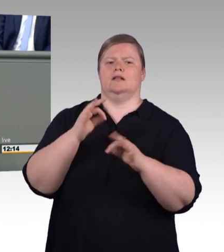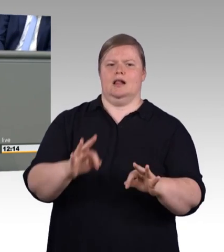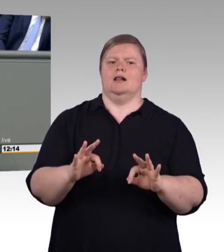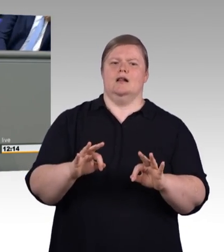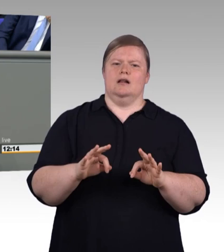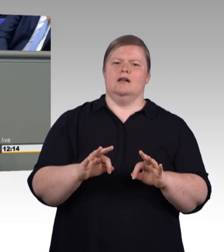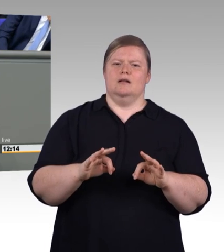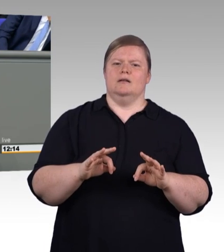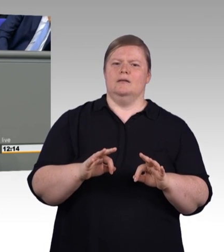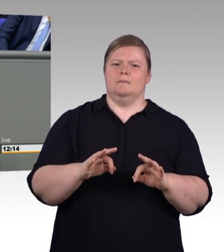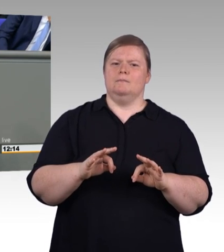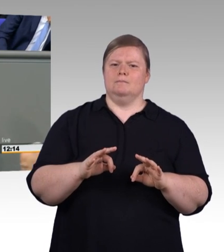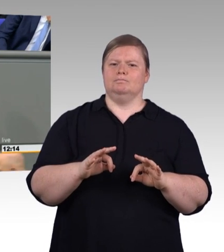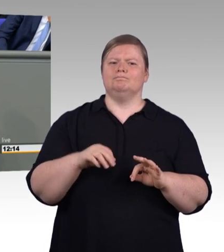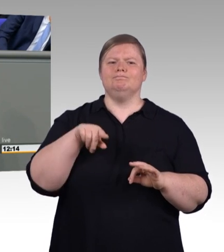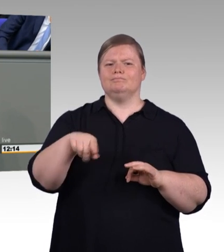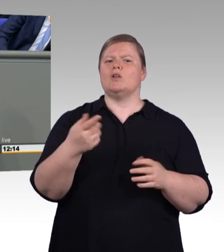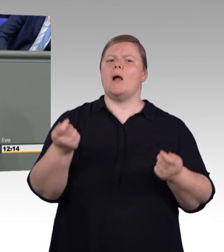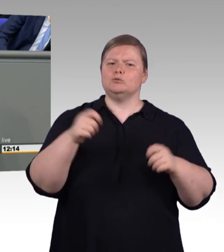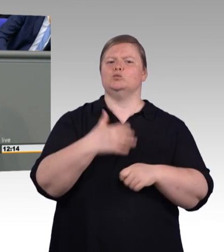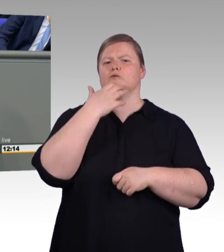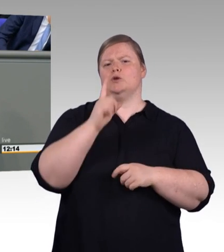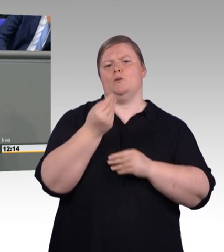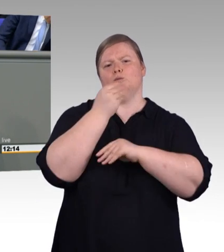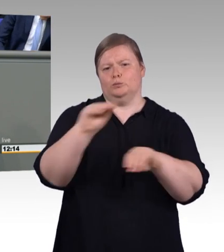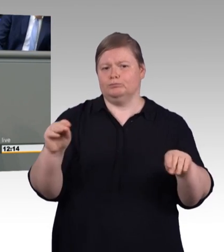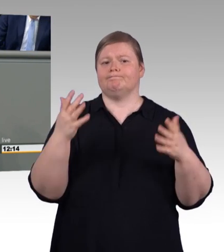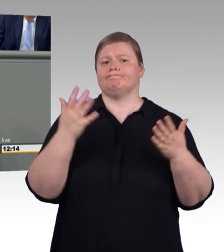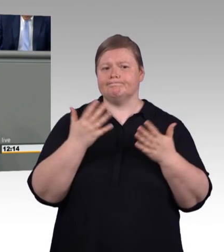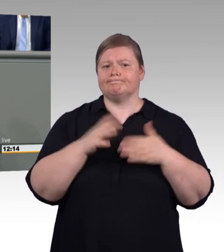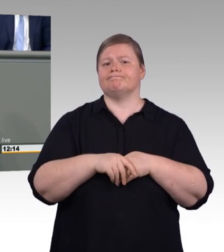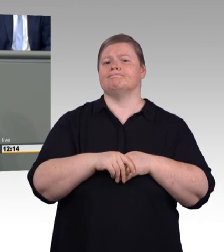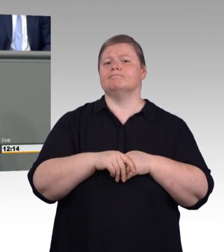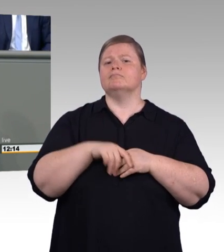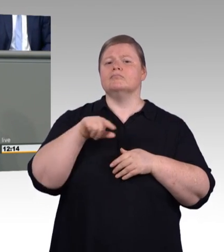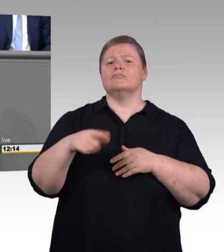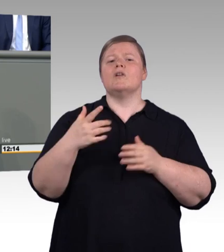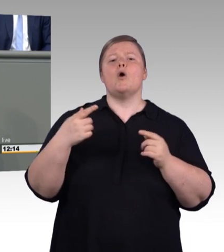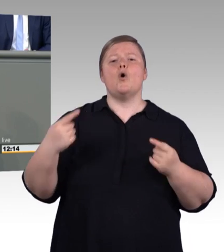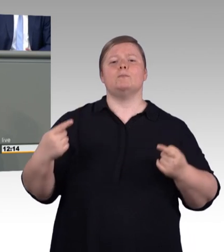In diesem Fall war es Zentrum für digitale Berufsbildung. Nein. Muss nicht sein. (Zwischenrufe und Beifall)